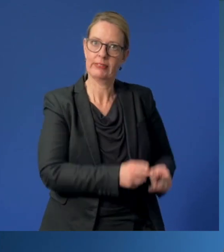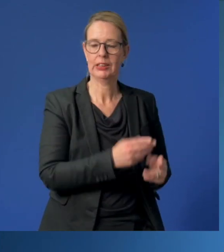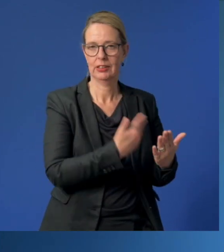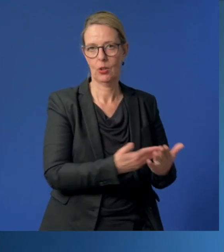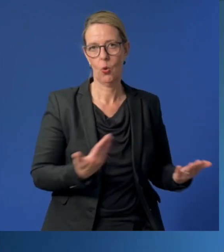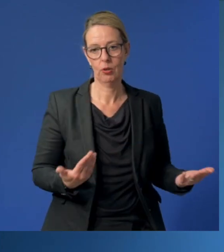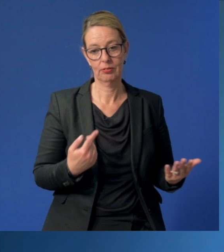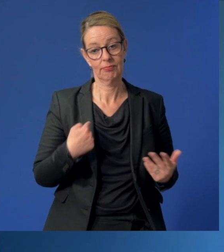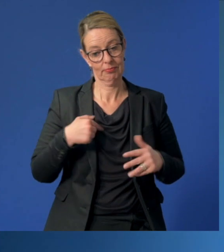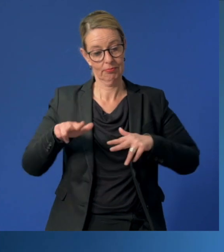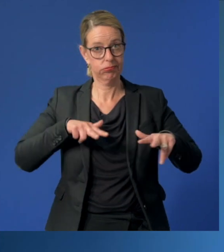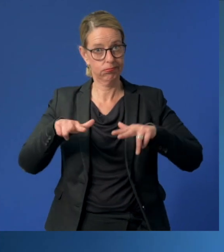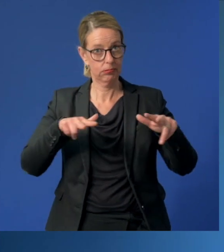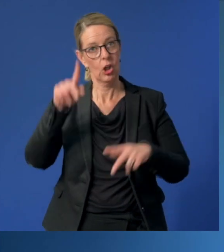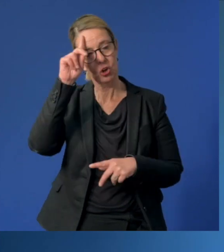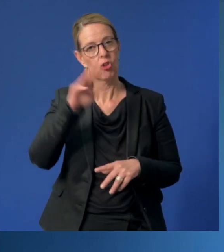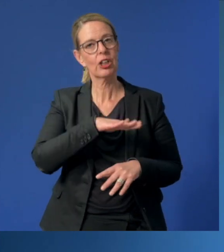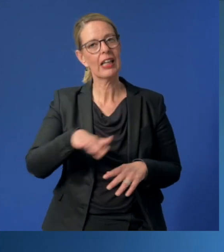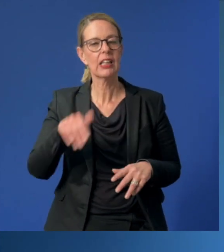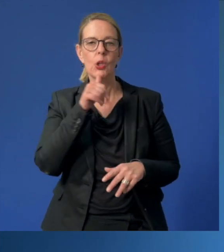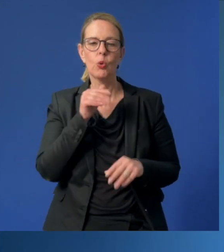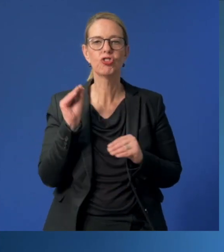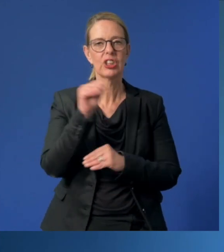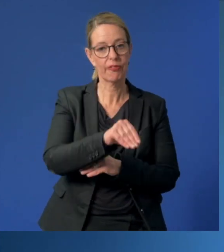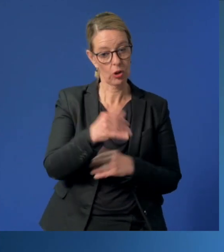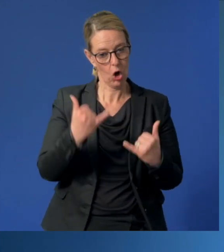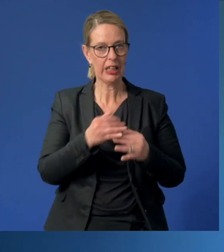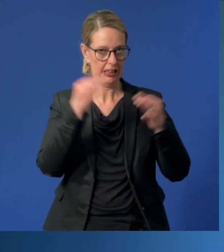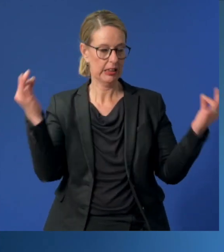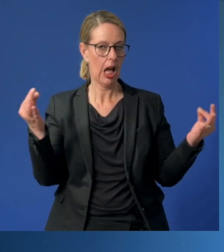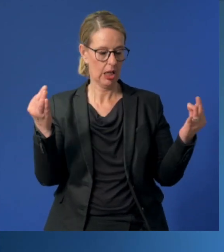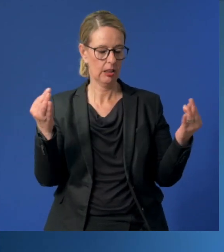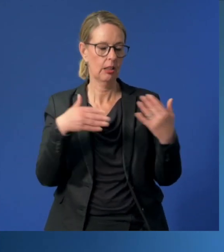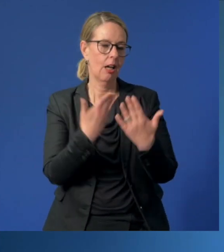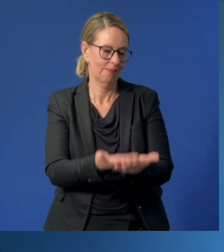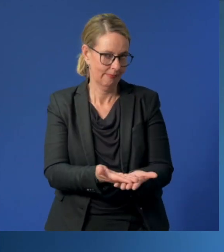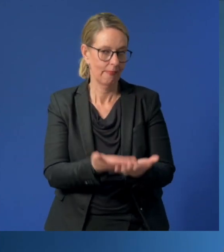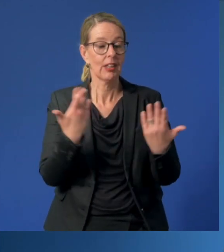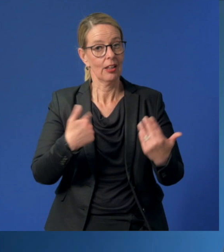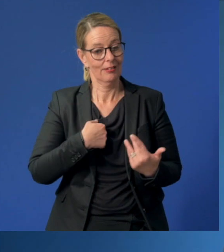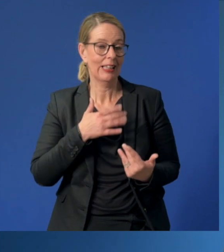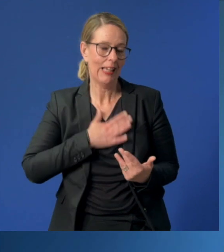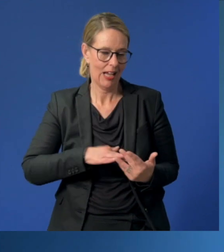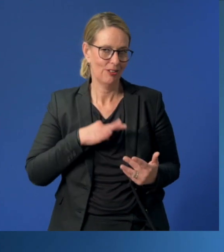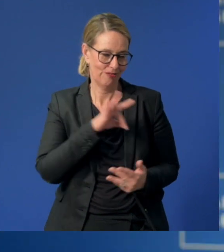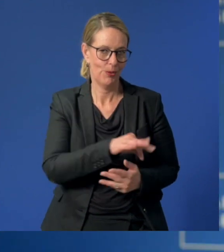Dafür organsiert die Deutsche Kinder- und Jugendstiftung den heutigen Tag und dafür setze auch ich mich gerne ein.